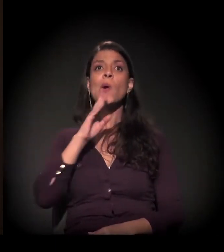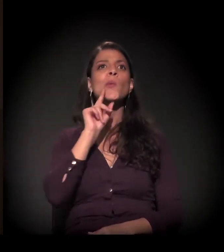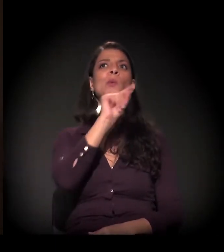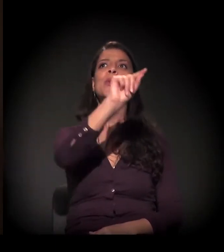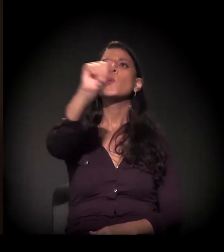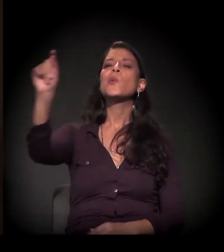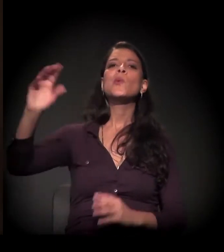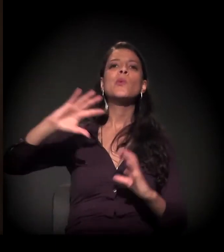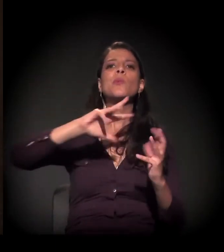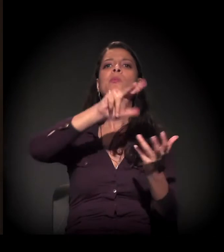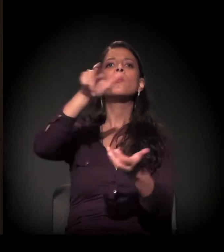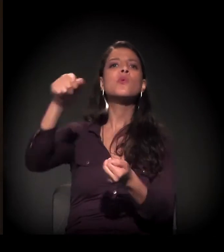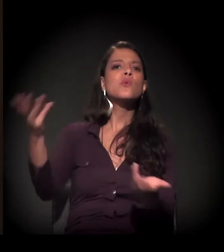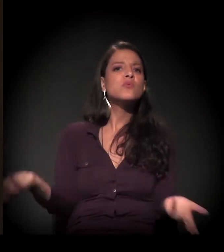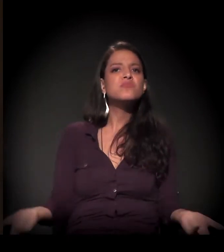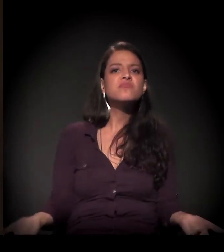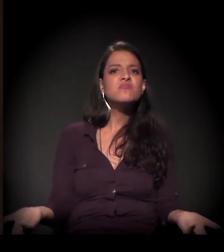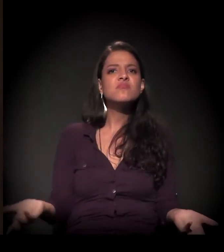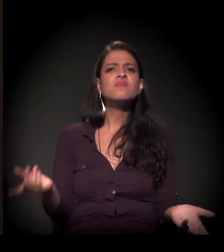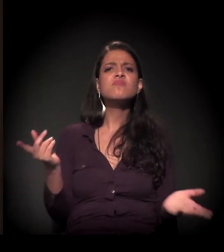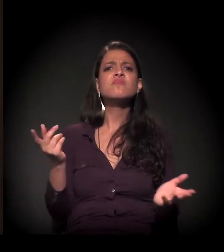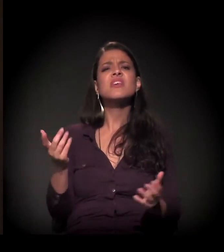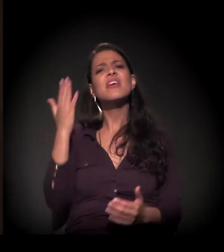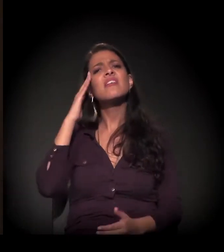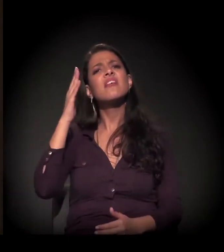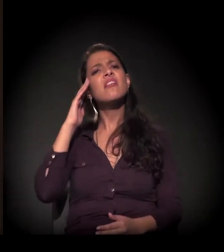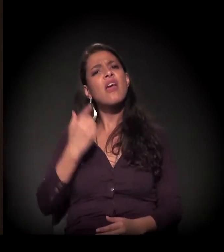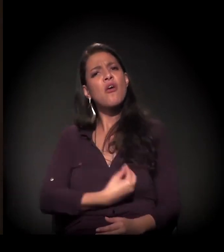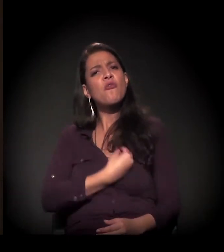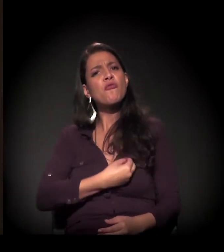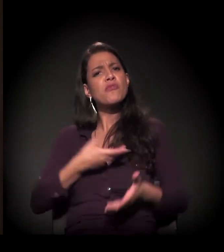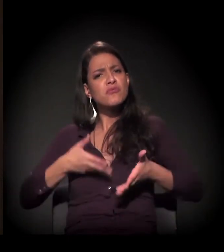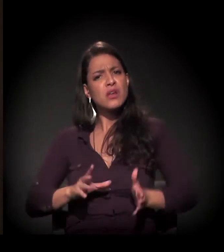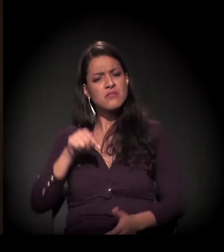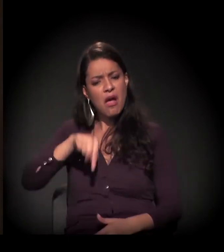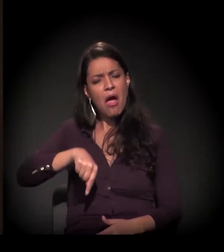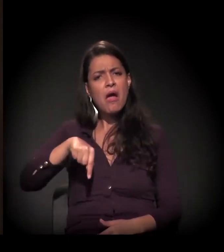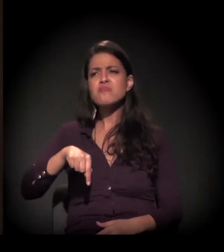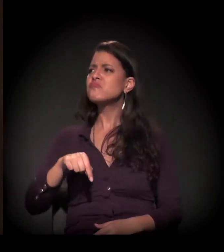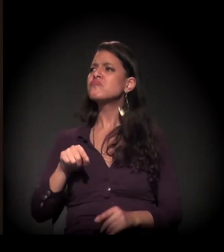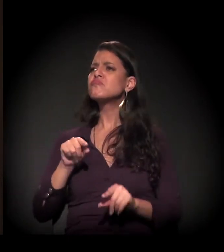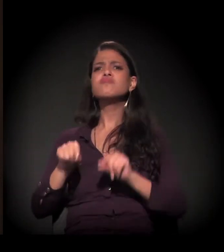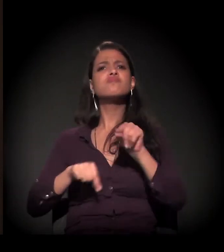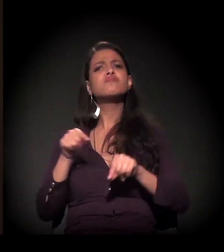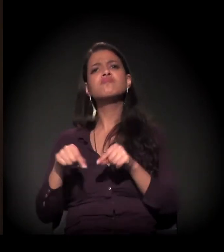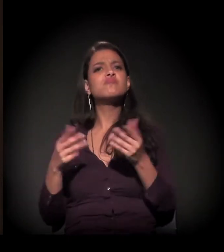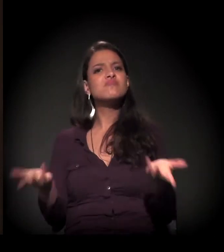conhecer por que eu estou aqui, qual é o meu papel neste planeta.